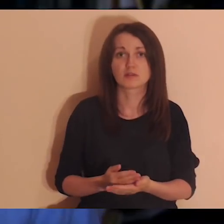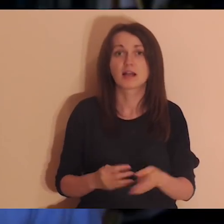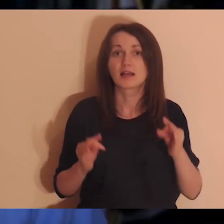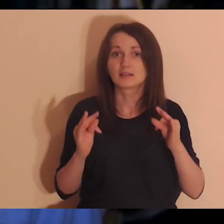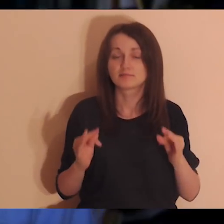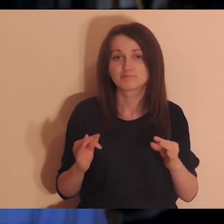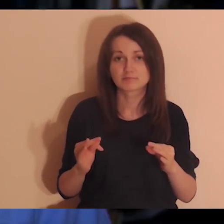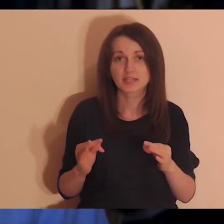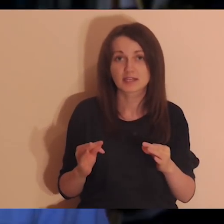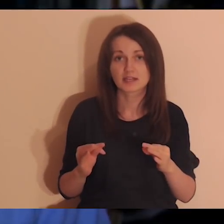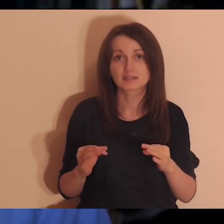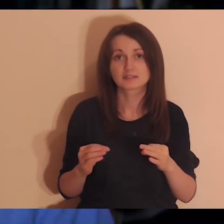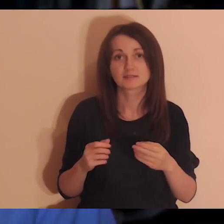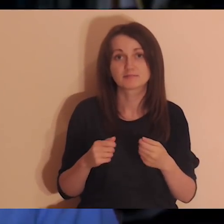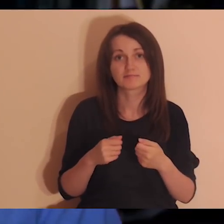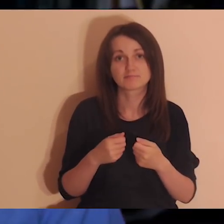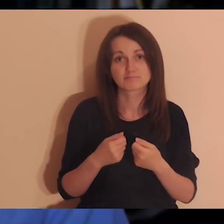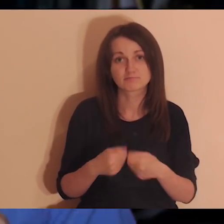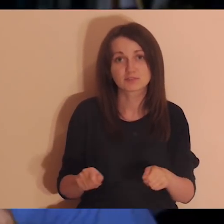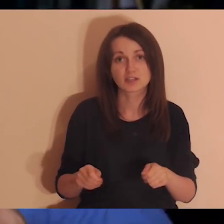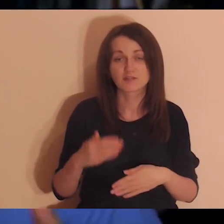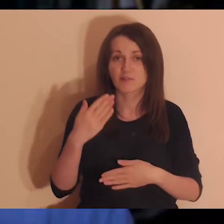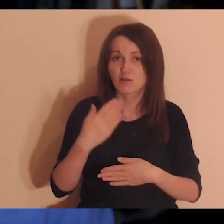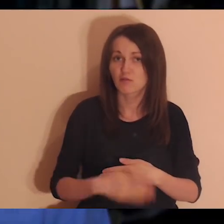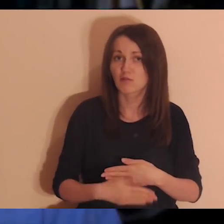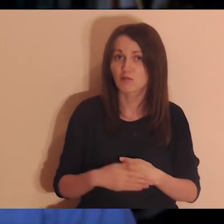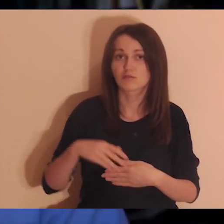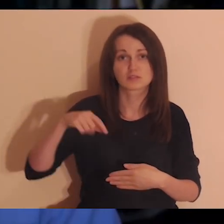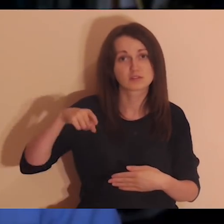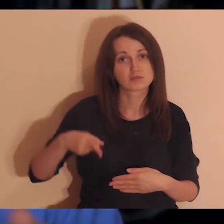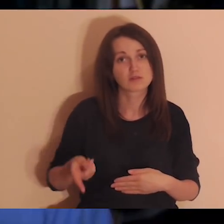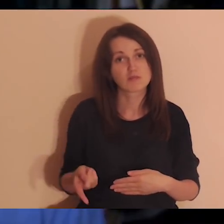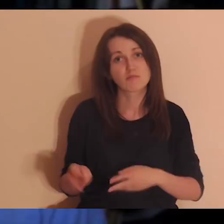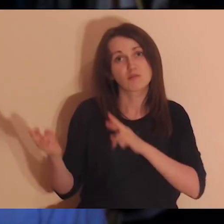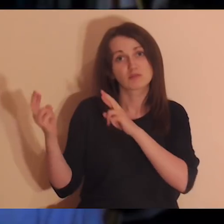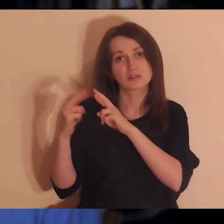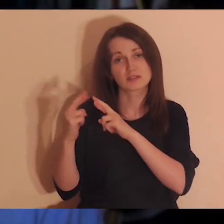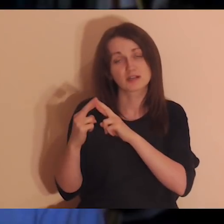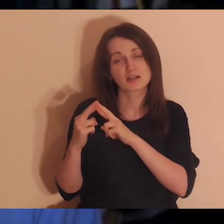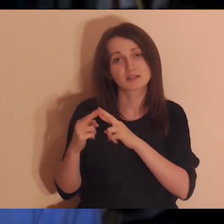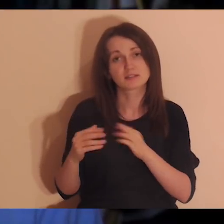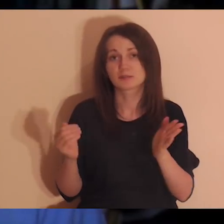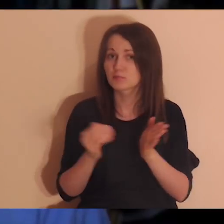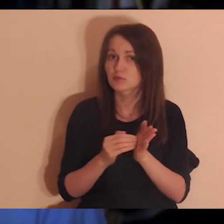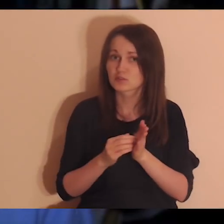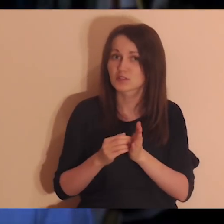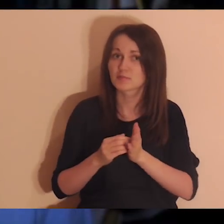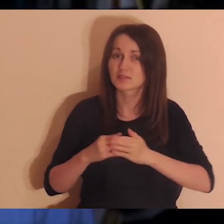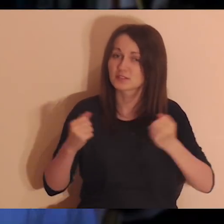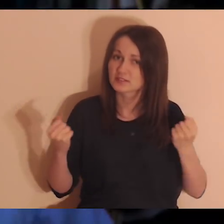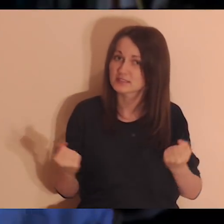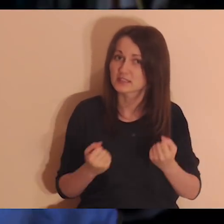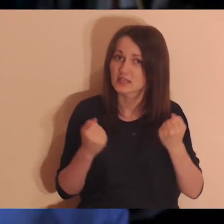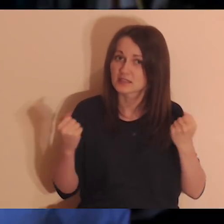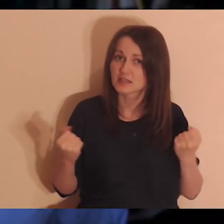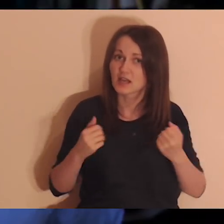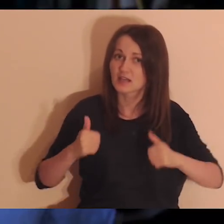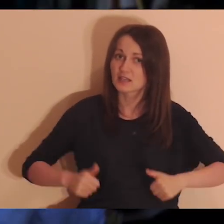że jest coraz więcej czynników, które odrywają nas od relacji, odrywają nas od głębi, i jak nie robimy wysiłków w stronę tego,